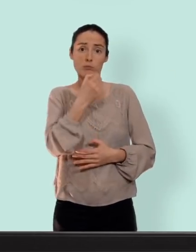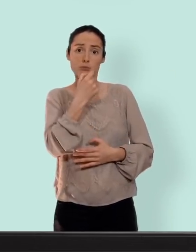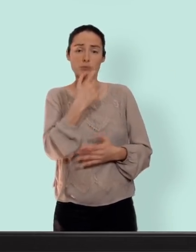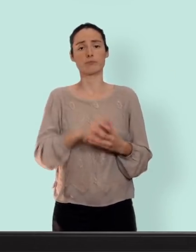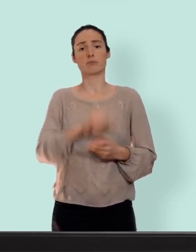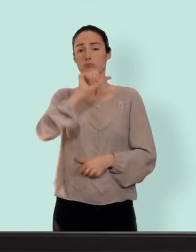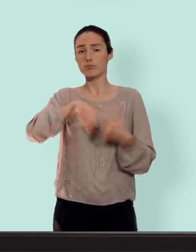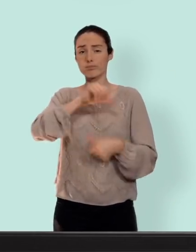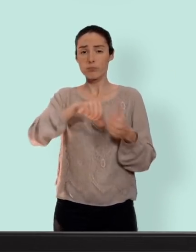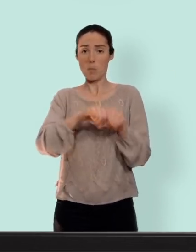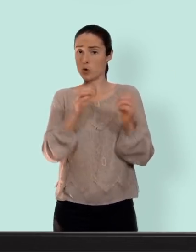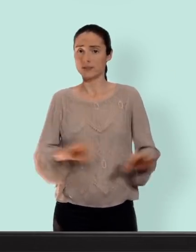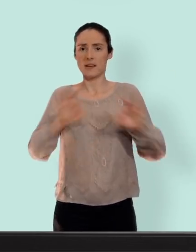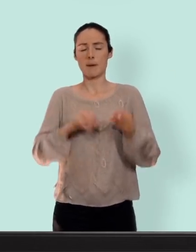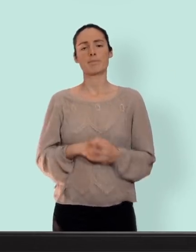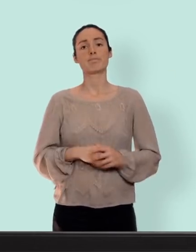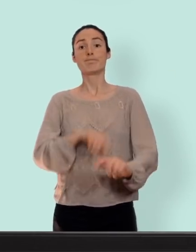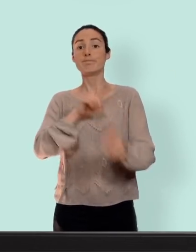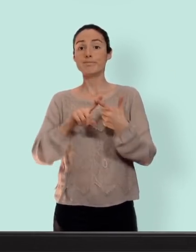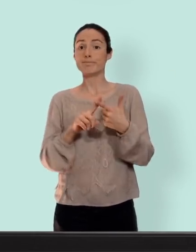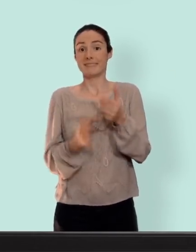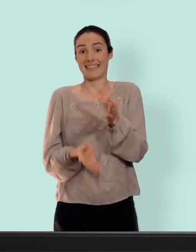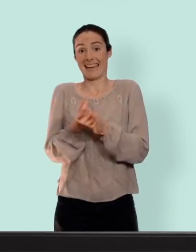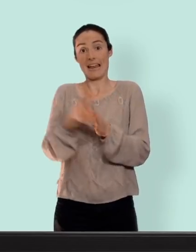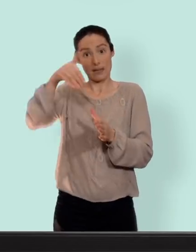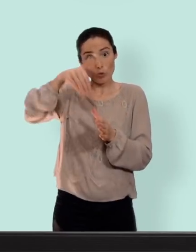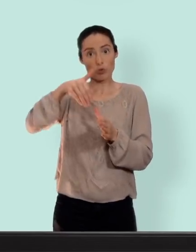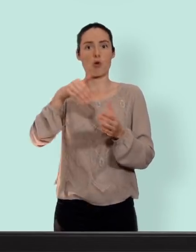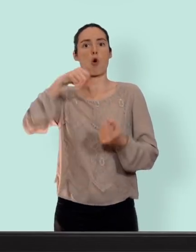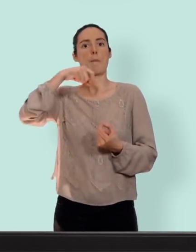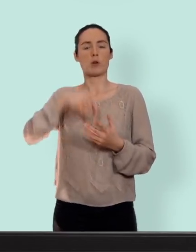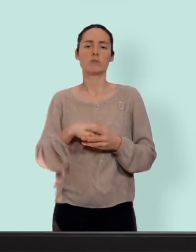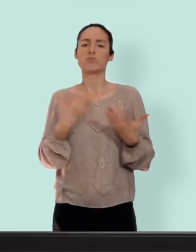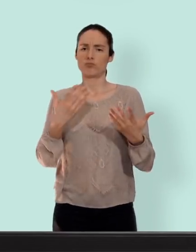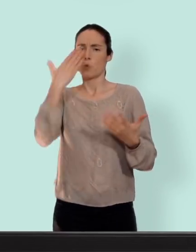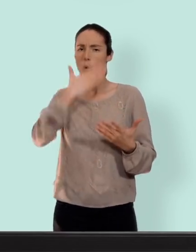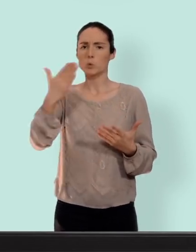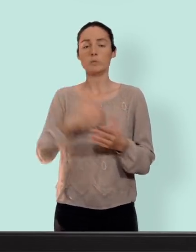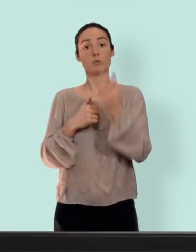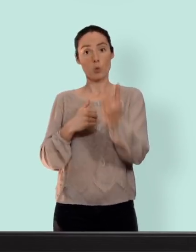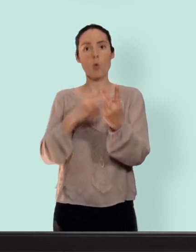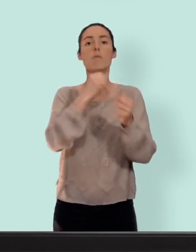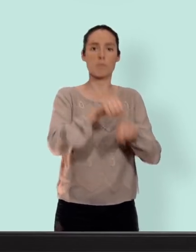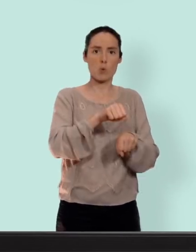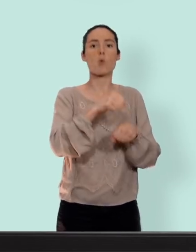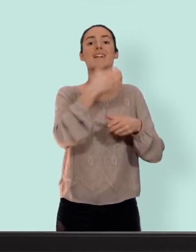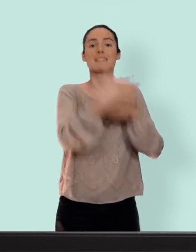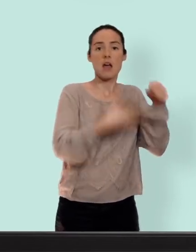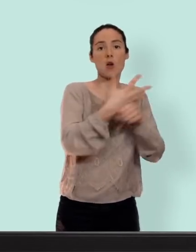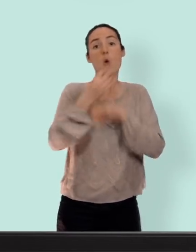on va retrouver les stérilets aux hormones... très populaire y en a deux modèles un pour 3 ans un pour 5 ans... le plus petit pour les jeunes femmes qui